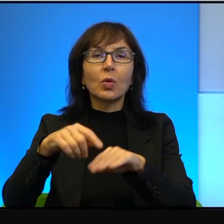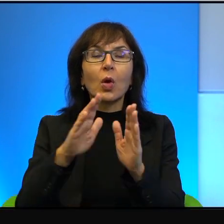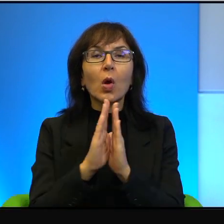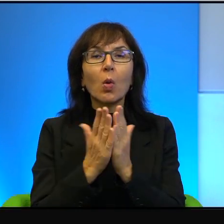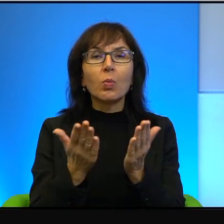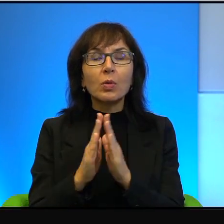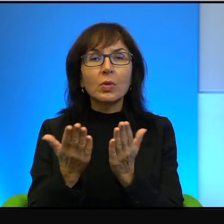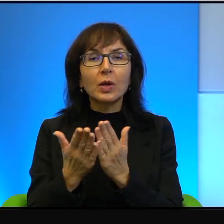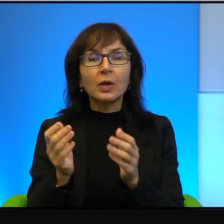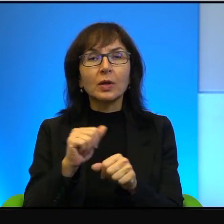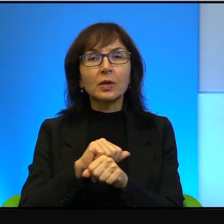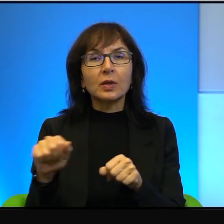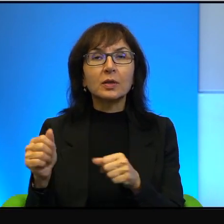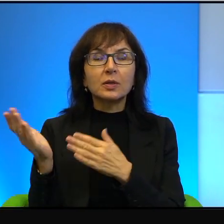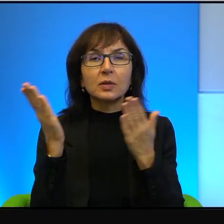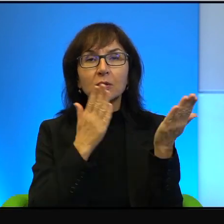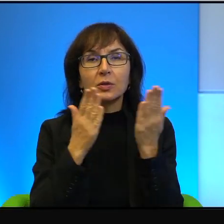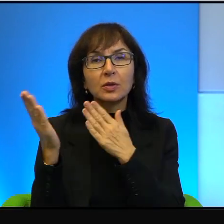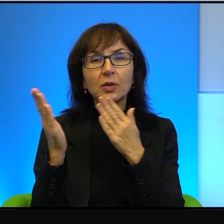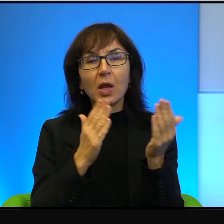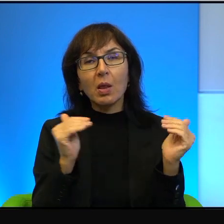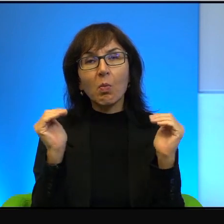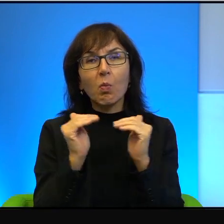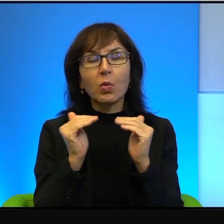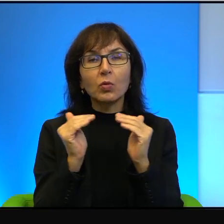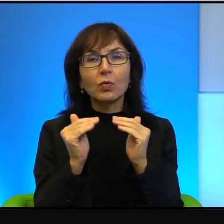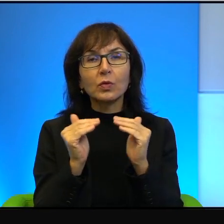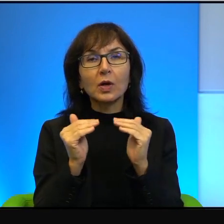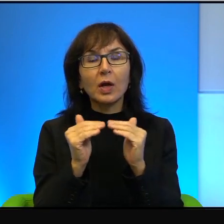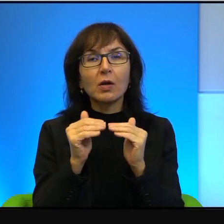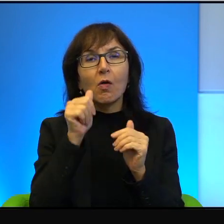ja bardzo chętnie takie porównanie używam, jak nie wiem, wczorajsza gazeta,